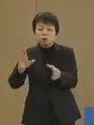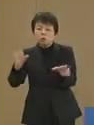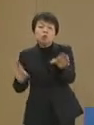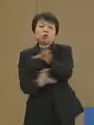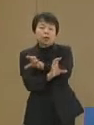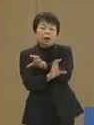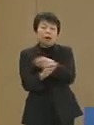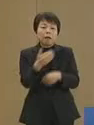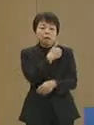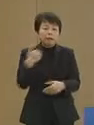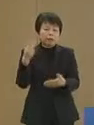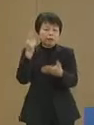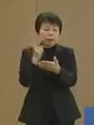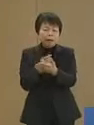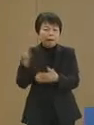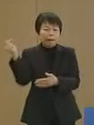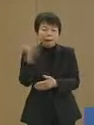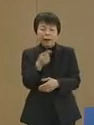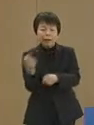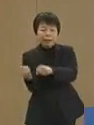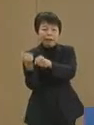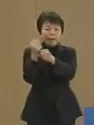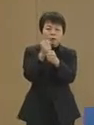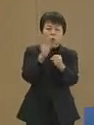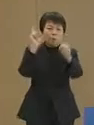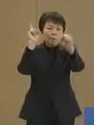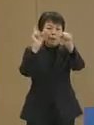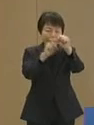できる限りの早い回復を めざすことが